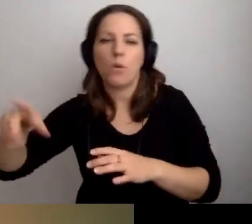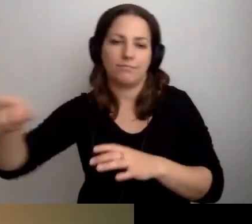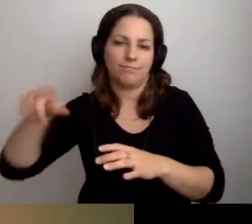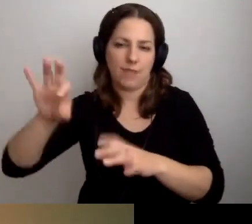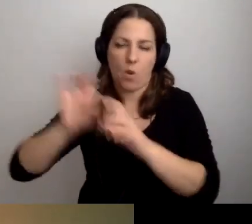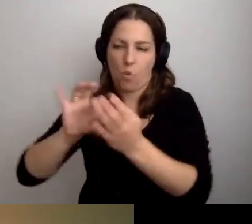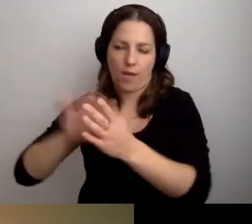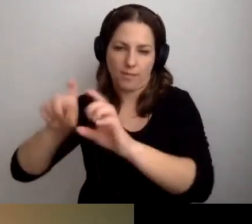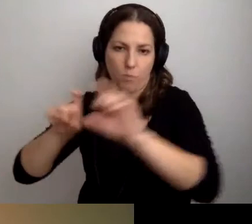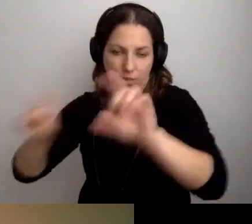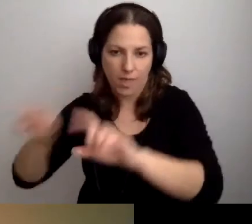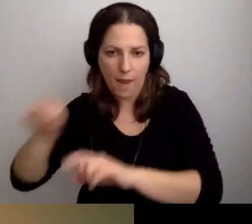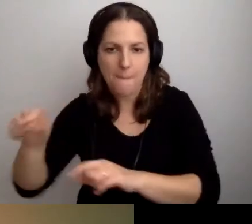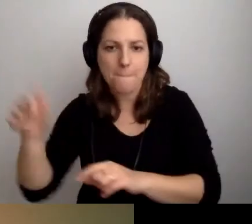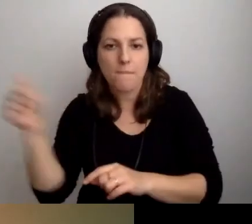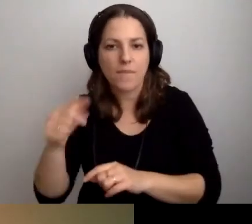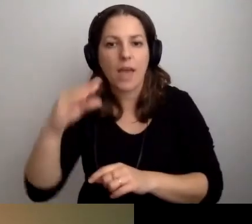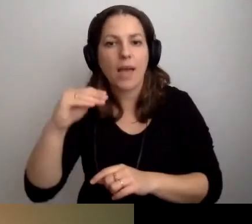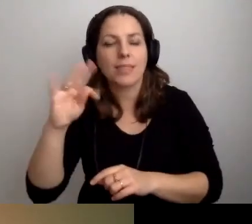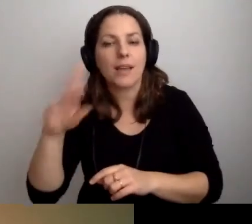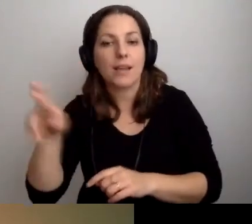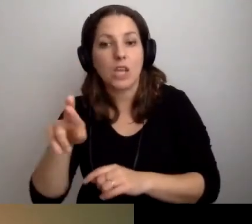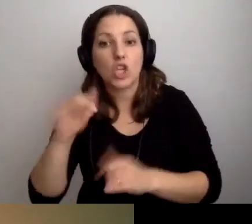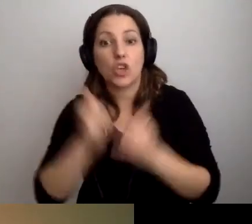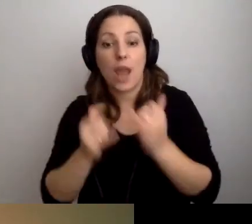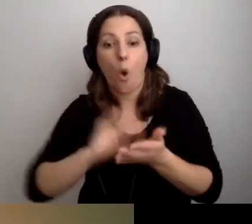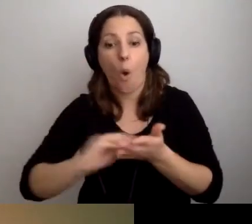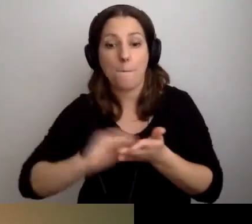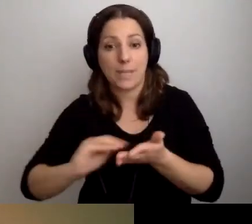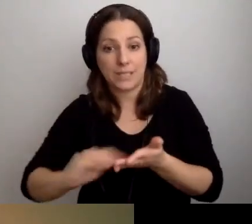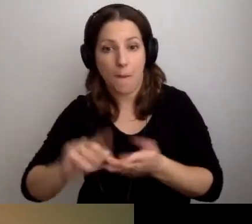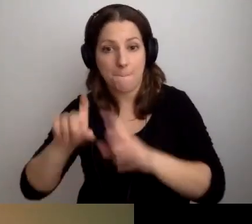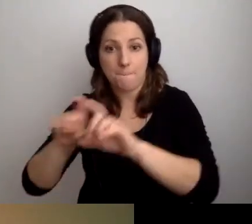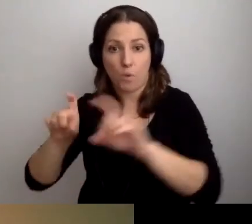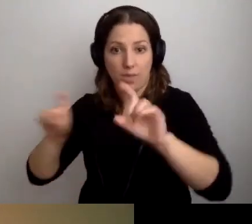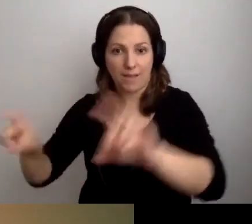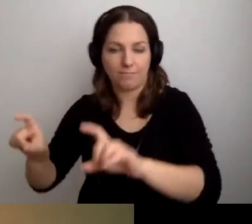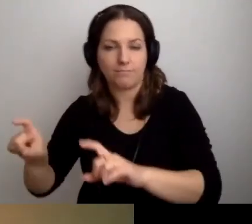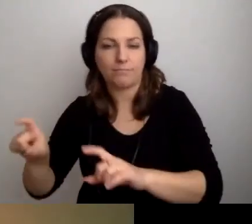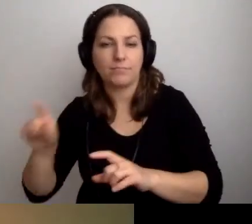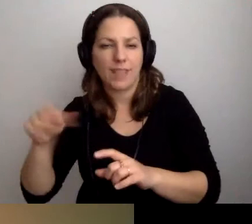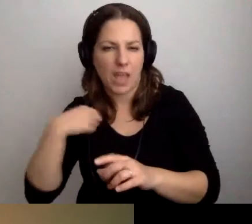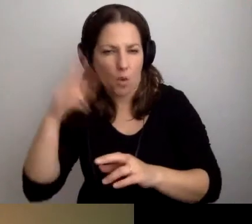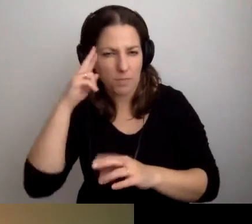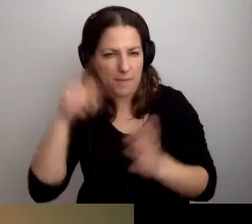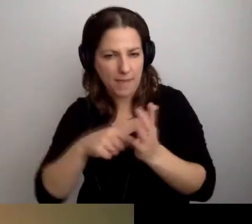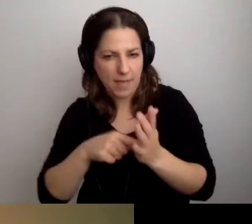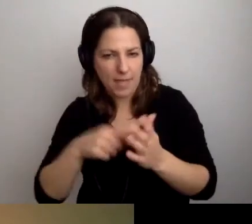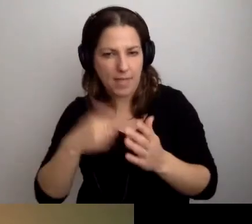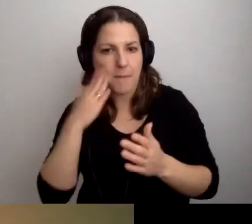powinien być w tekście ETR. Jeśli przy opisie budynku - werbalnym, bo wtedy będą nam potrzebne słowa -